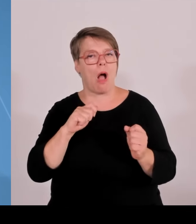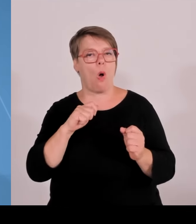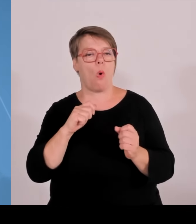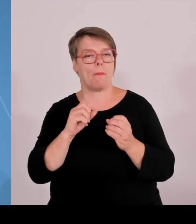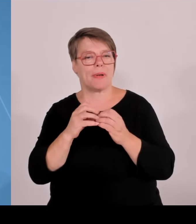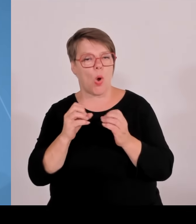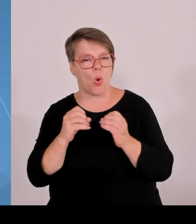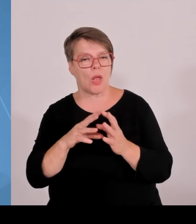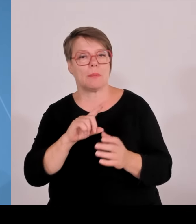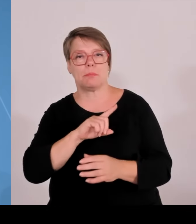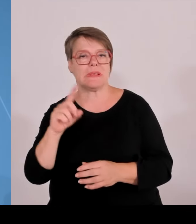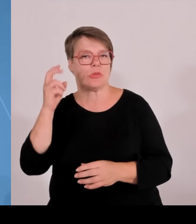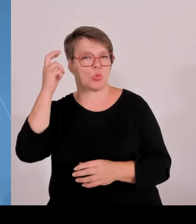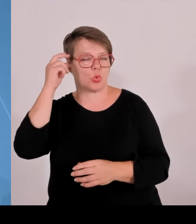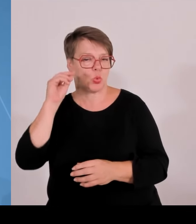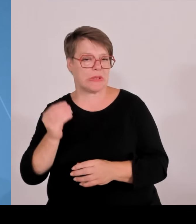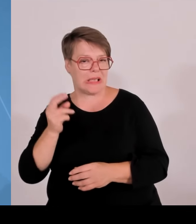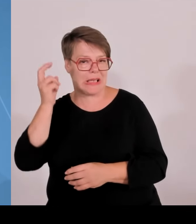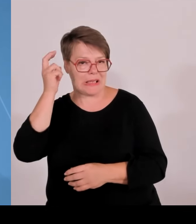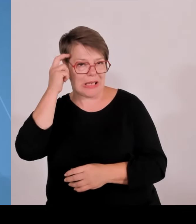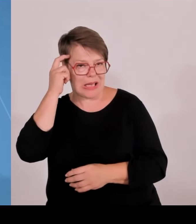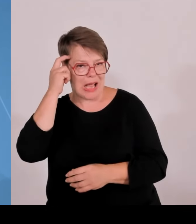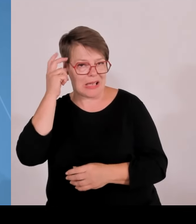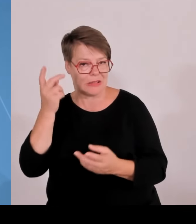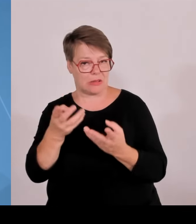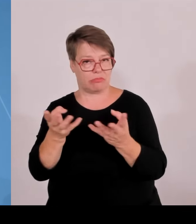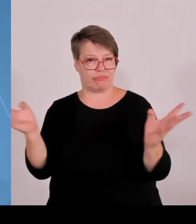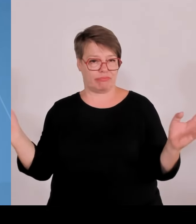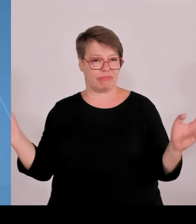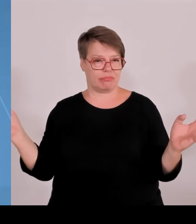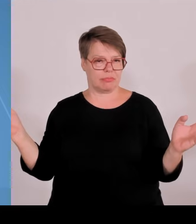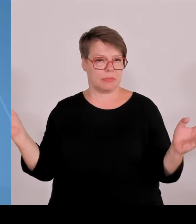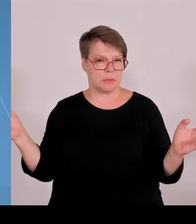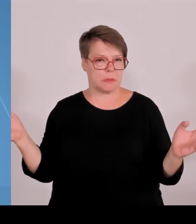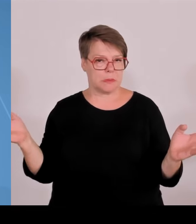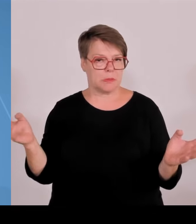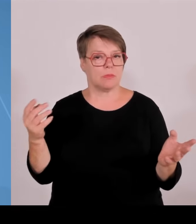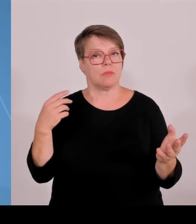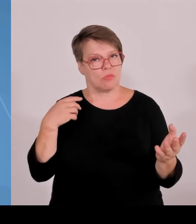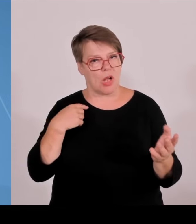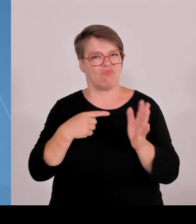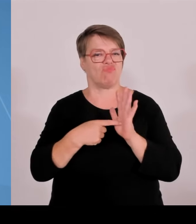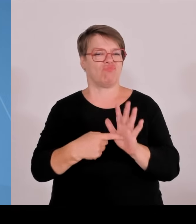wir in Bayern Gas. Und wir merken, wir müssen uns absetzen, wir müssen den Unterschied machen. Ich kann noch berichten von der